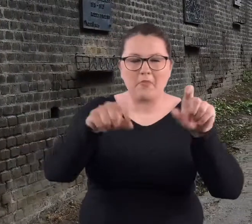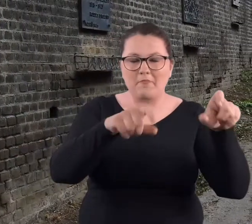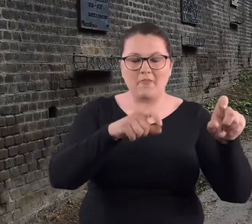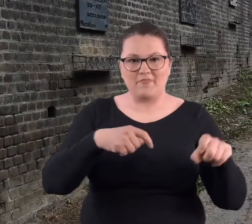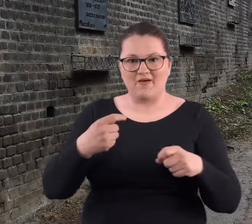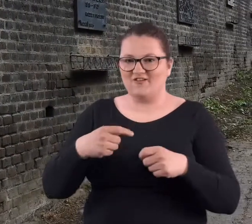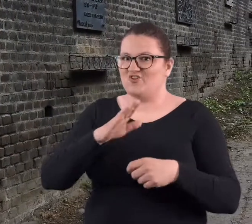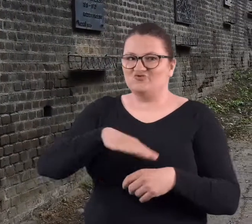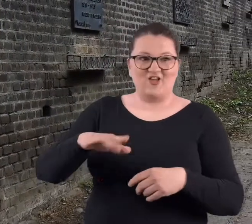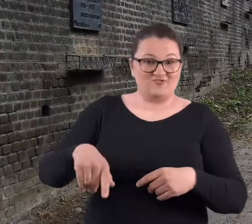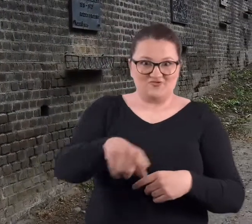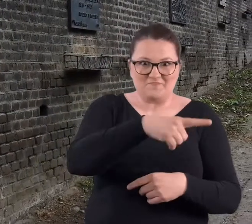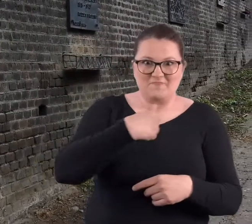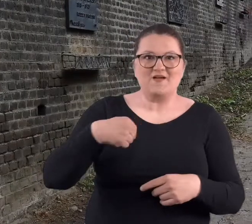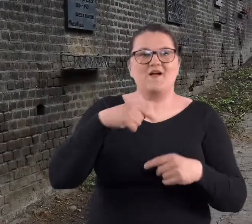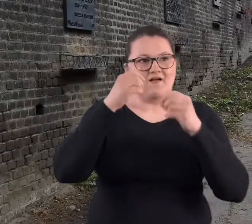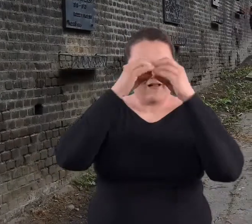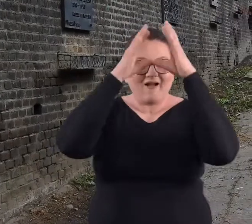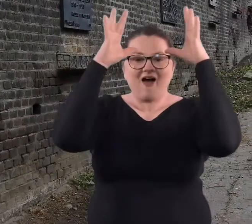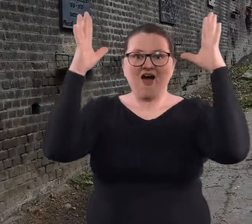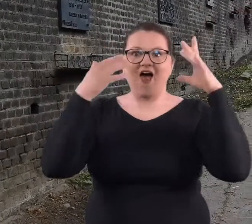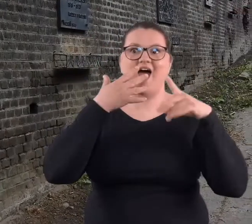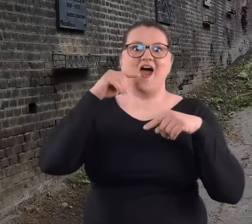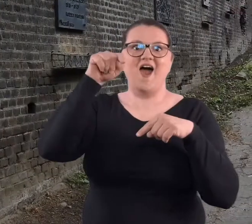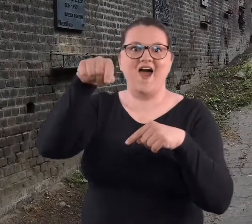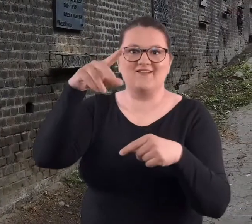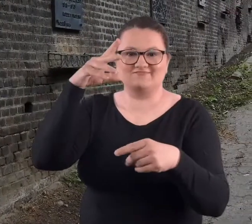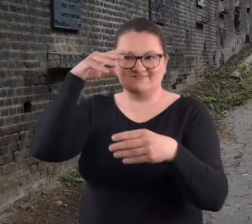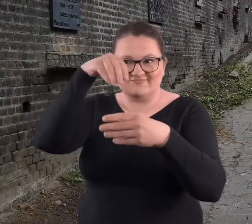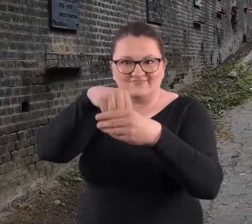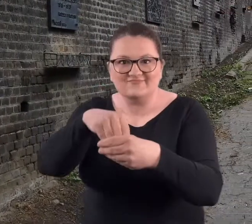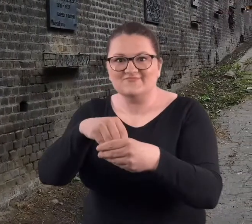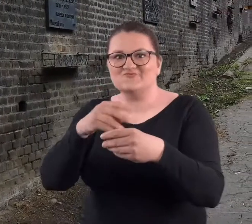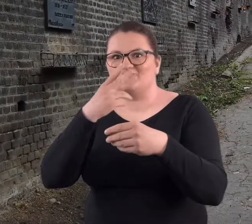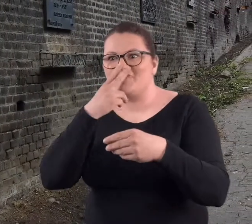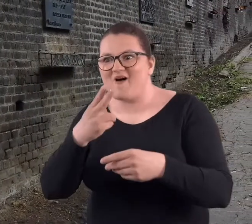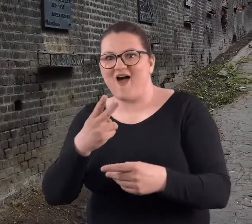No i wyobraźnia dziecięca powodowała, że chcieliśmy sami